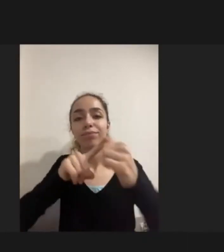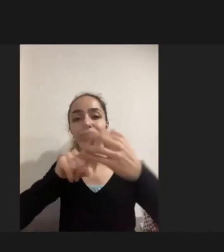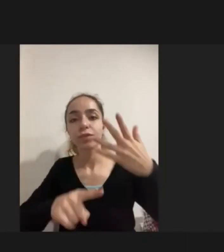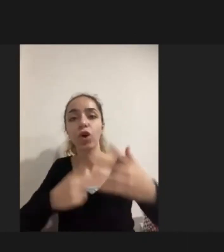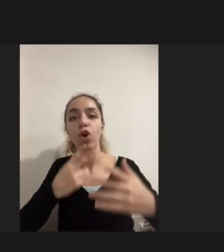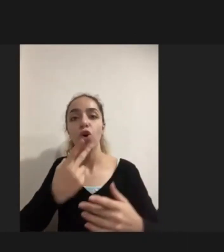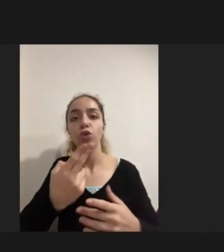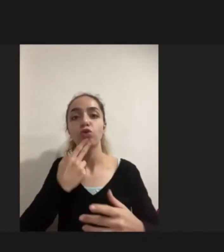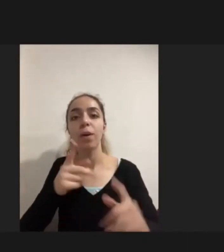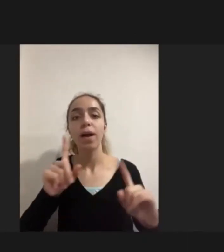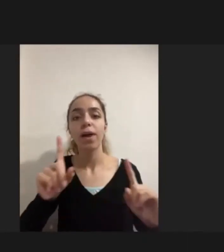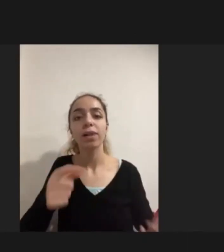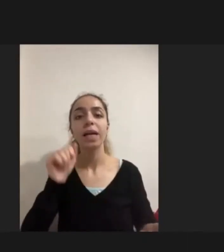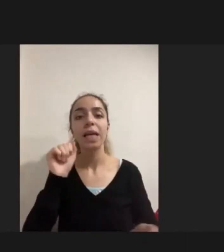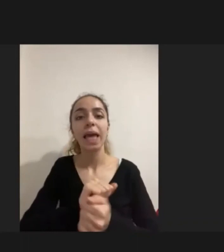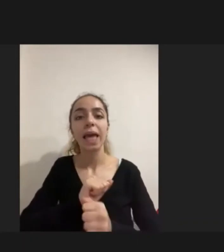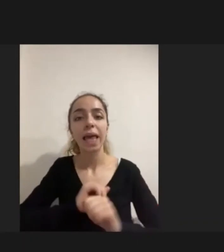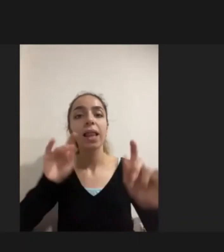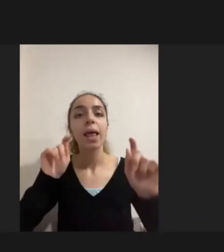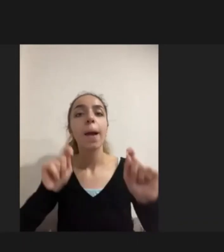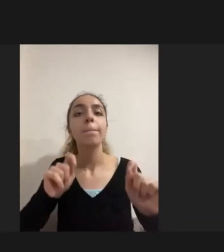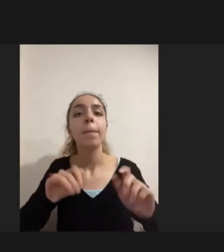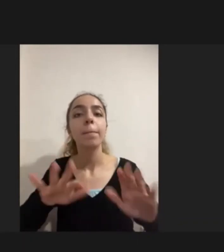oluşan Yayınların yapılmaması Ikincisi